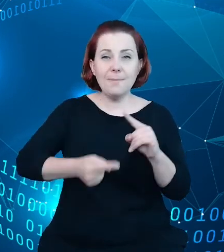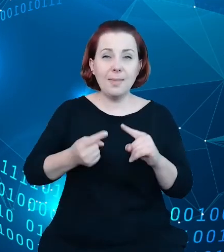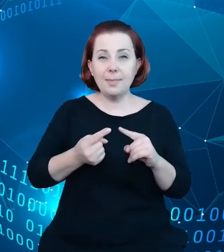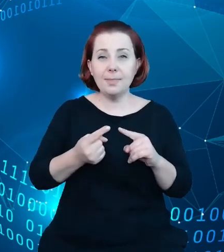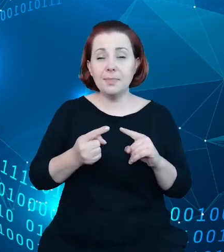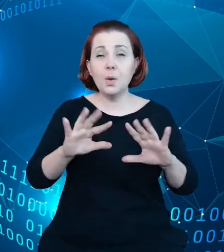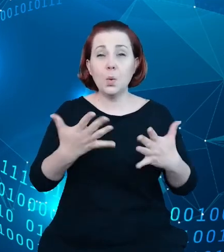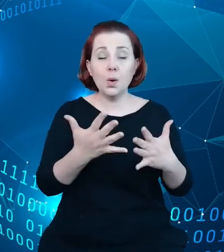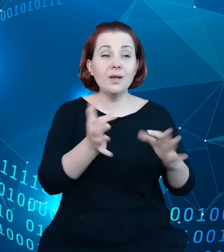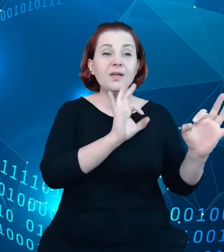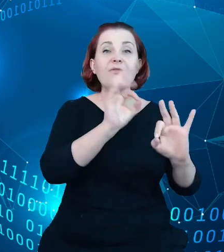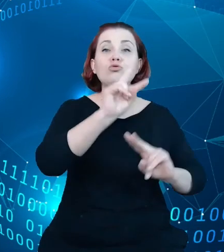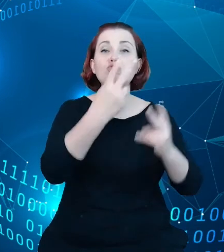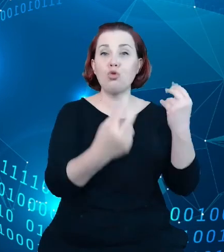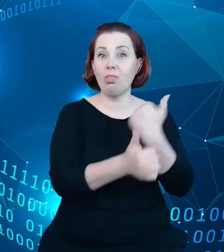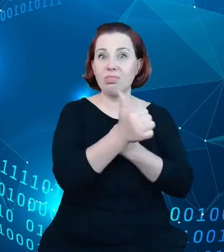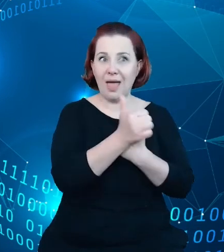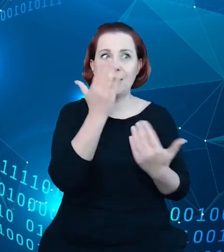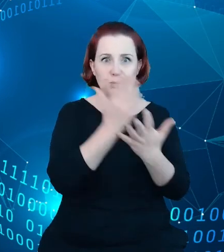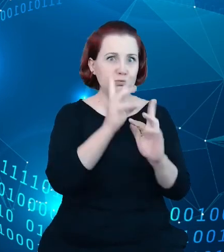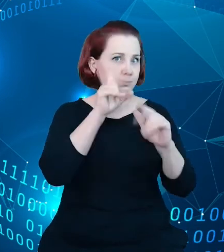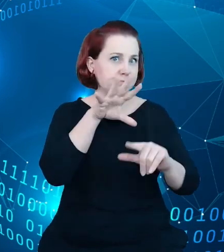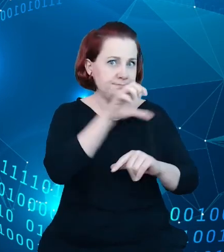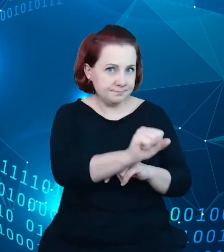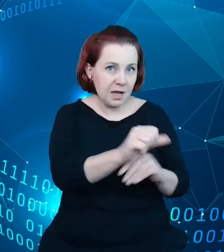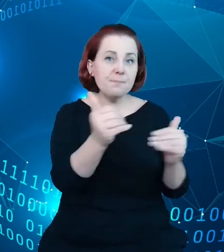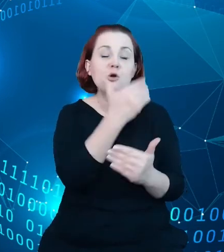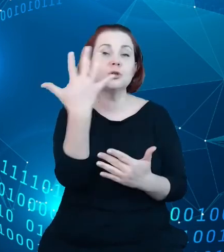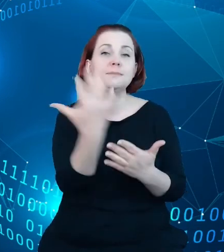zidentyfikowaliśmy, które można by było pozyskać, w tym dane chociażby